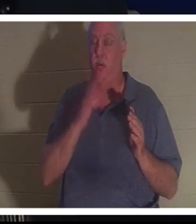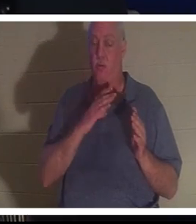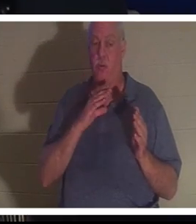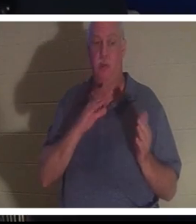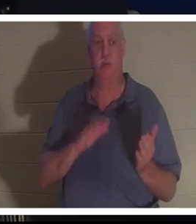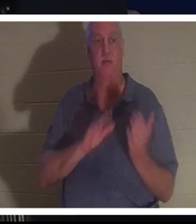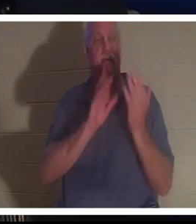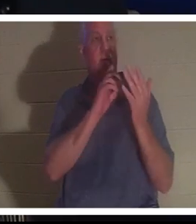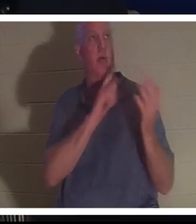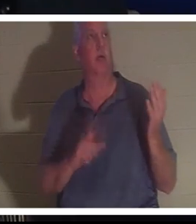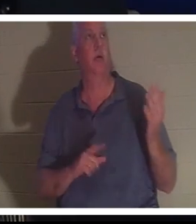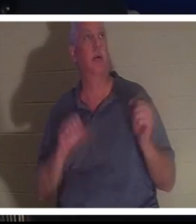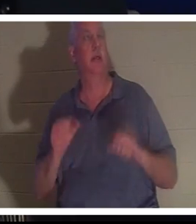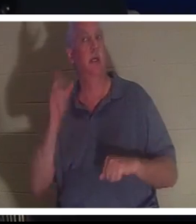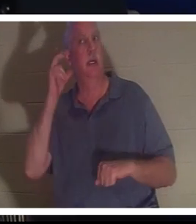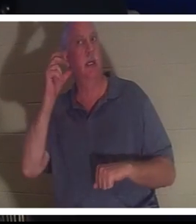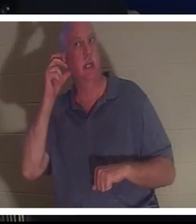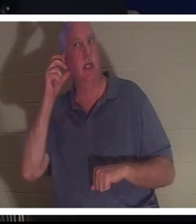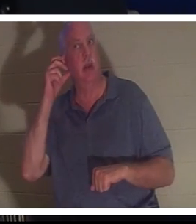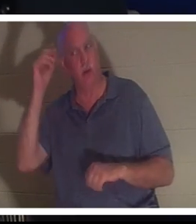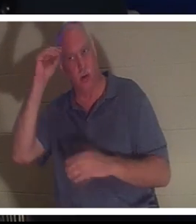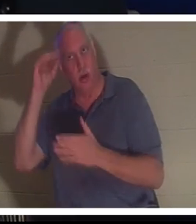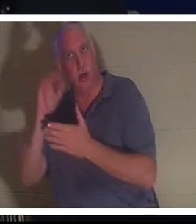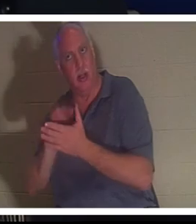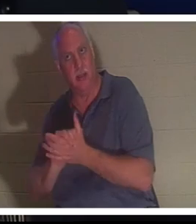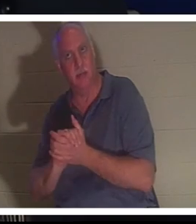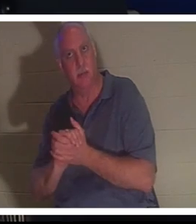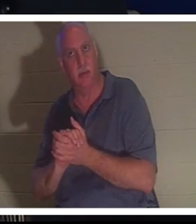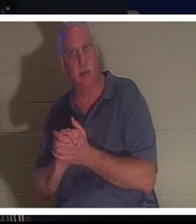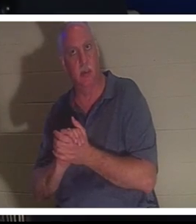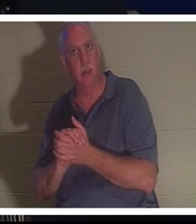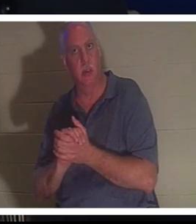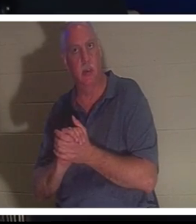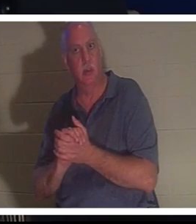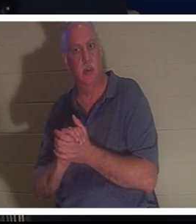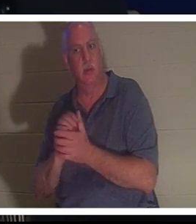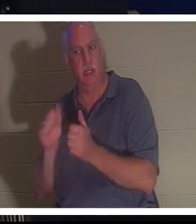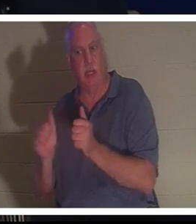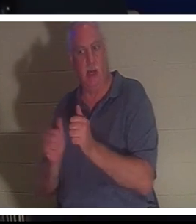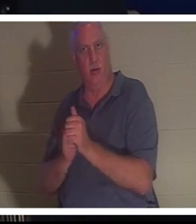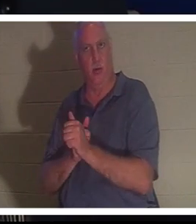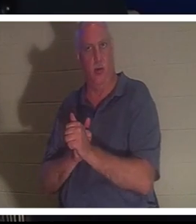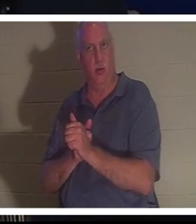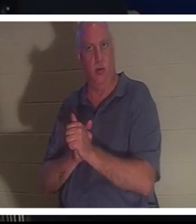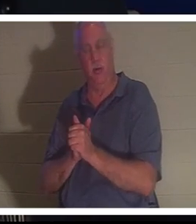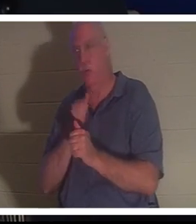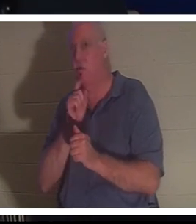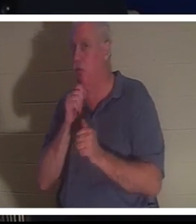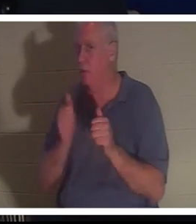वह अपने पीछे अपने पति बहरा को सुन सकती थी। आप जानते हैं कि वह उसके पीछे नहीं था, लेकिन वह